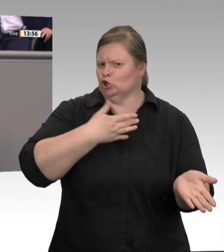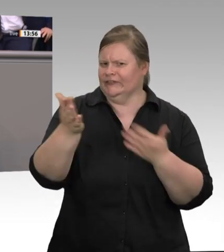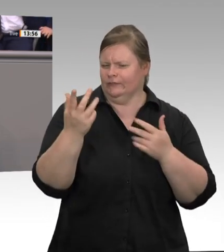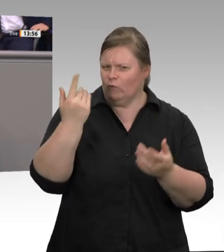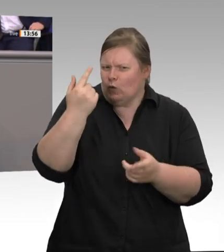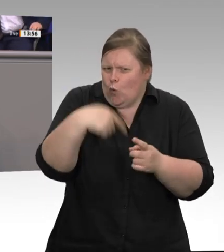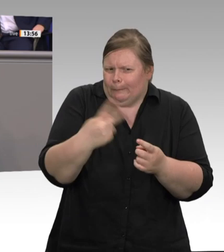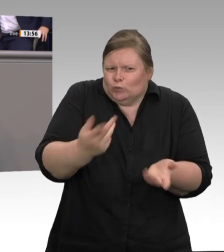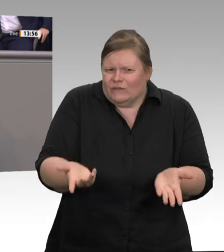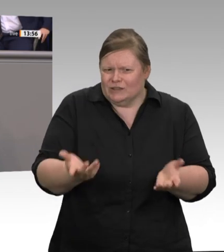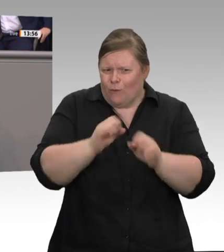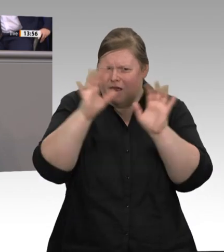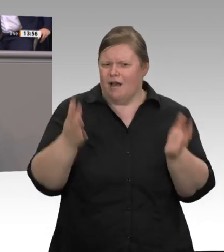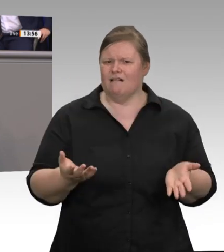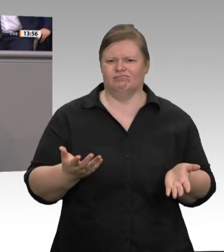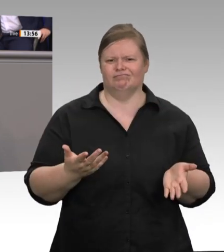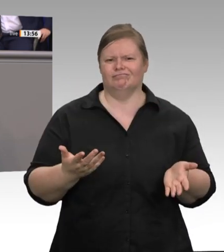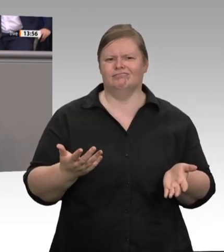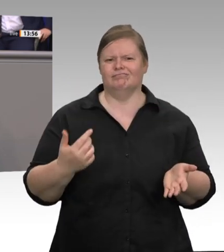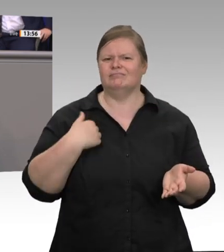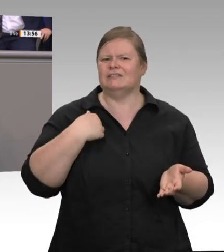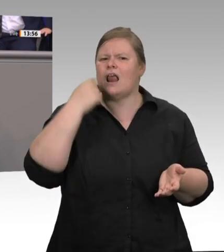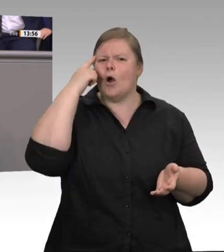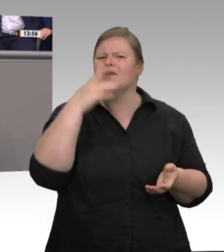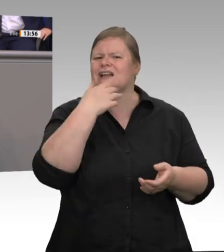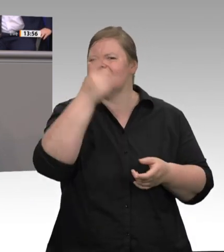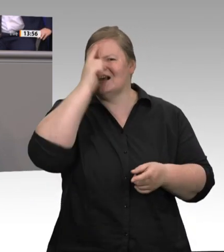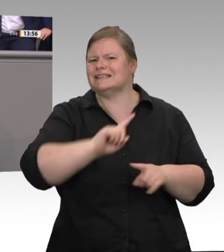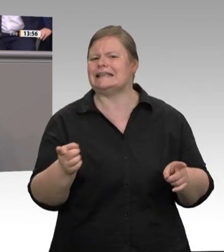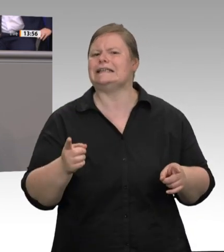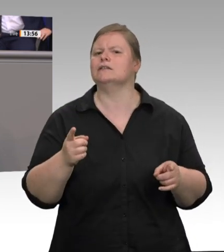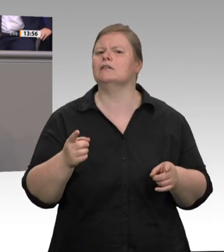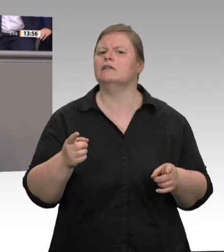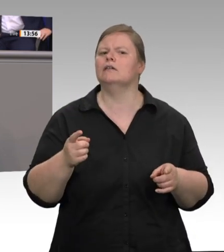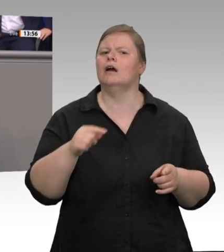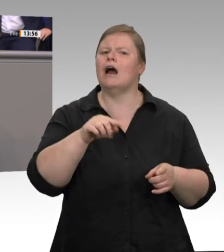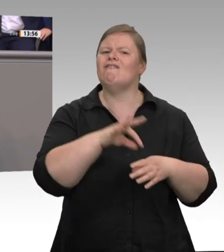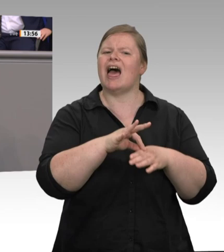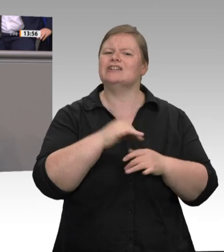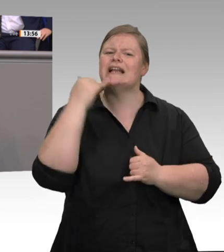schlachten 80 Prozent der Tiere. Allein Tönnies hat einen Marktanteil von rund